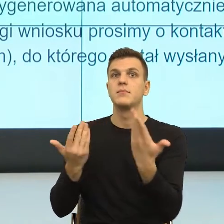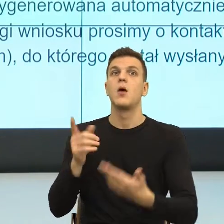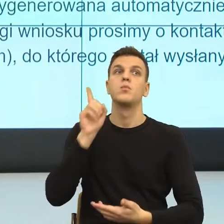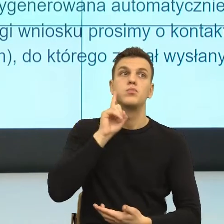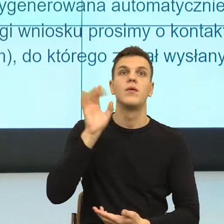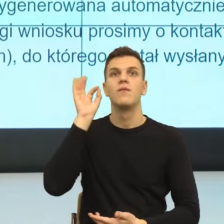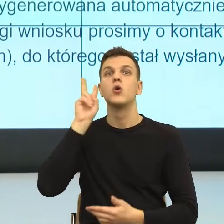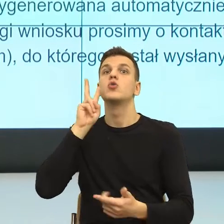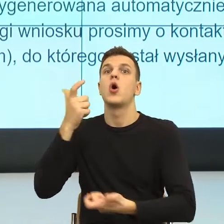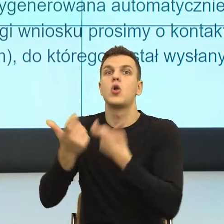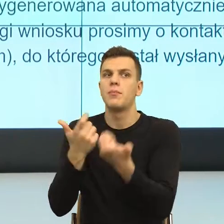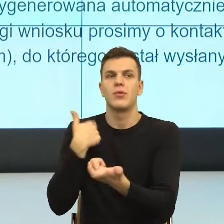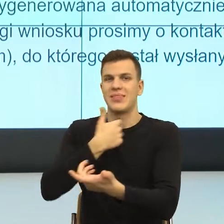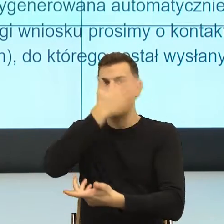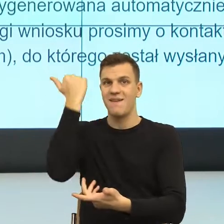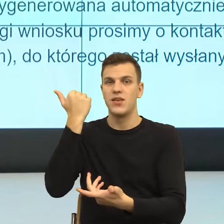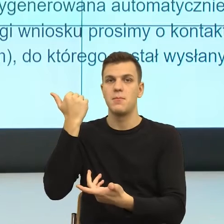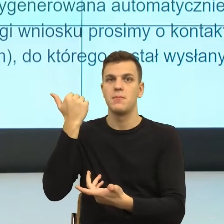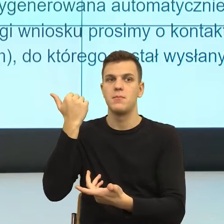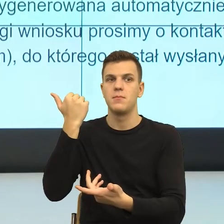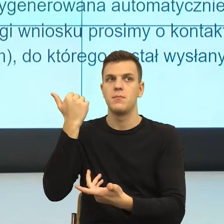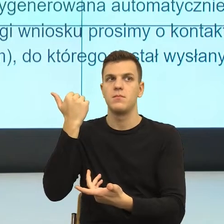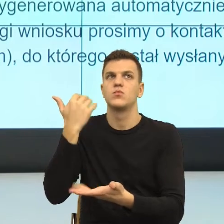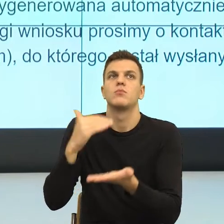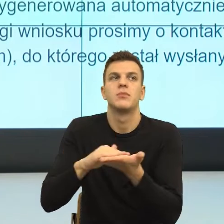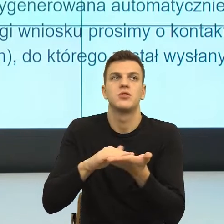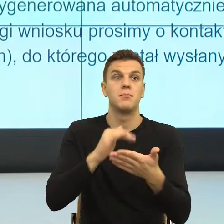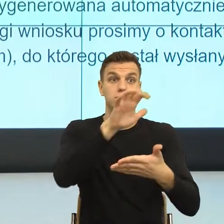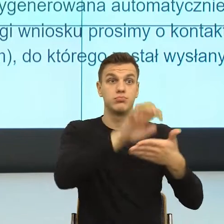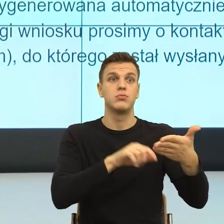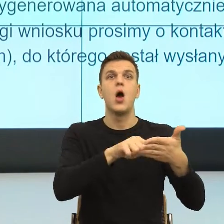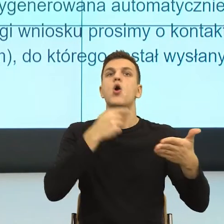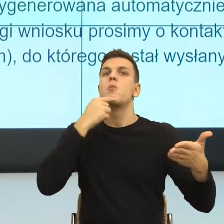to przepraszam, nie wiedząc, kto jest za to odpowiedzialny. Tam jest odsunięcie odpowiedzialności.